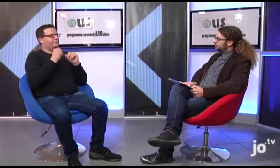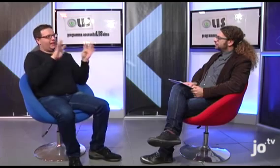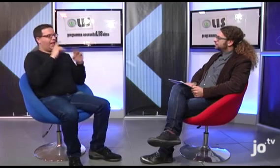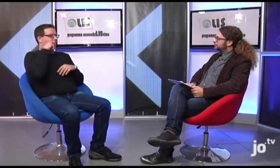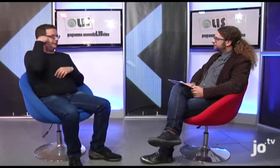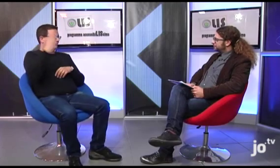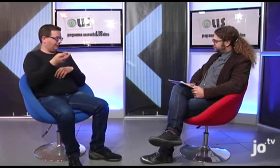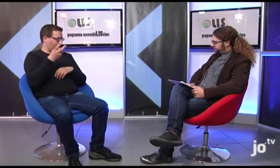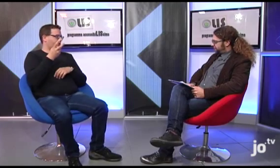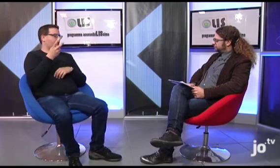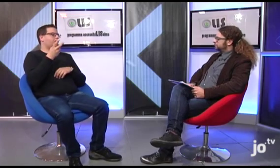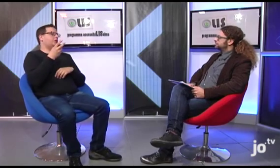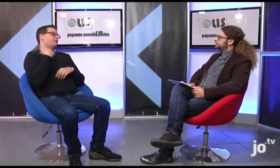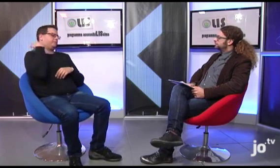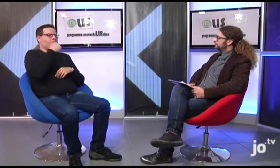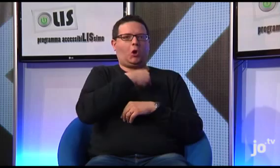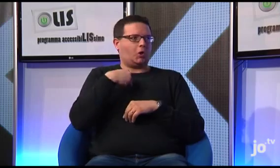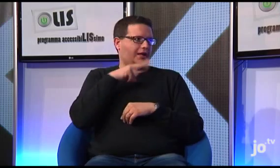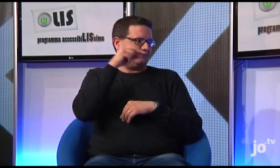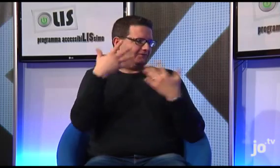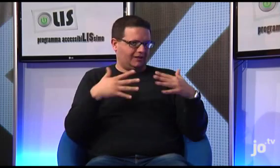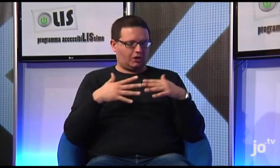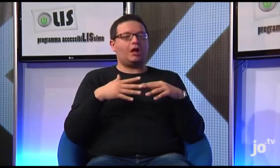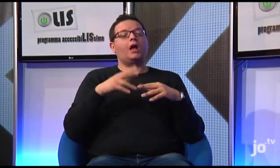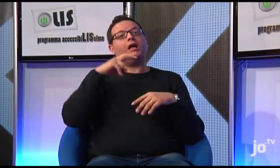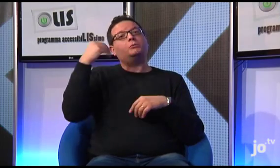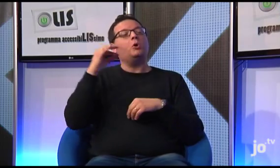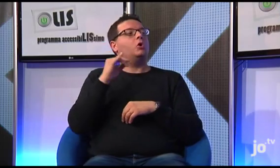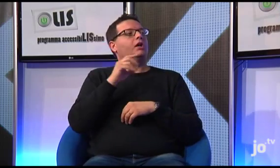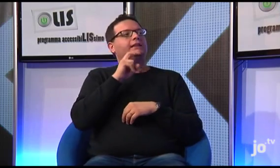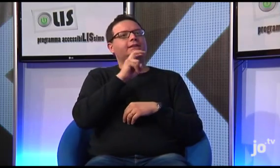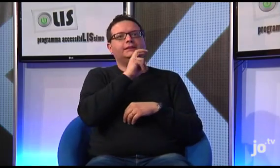Si, organizziamo anche dei pellegrinaggi all'estero, come ti ho detto, siamo stati in Polonia, e poi un gruppo di sordi è stato anche in Israele,